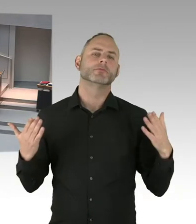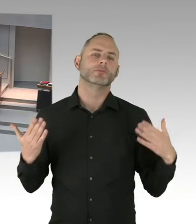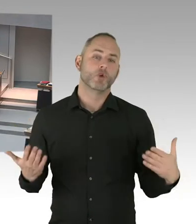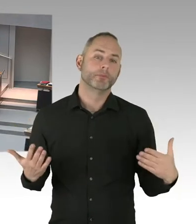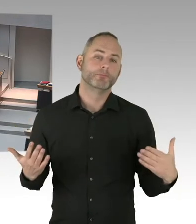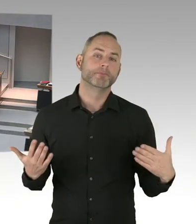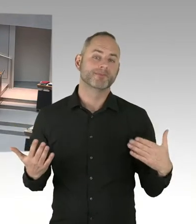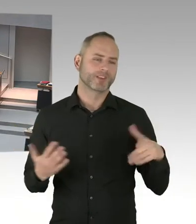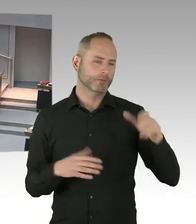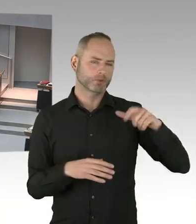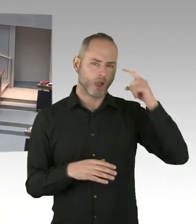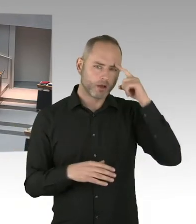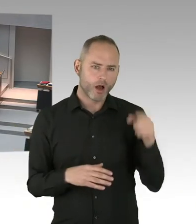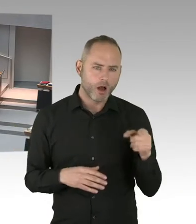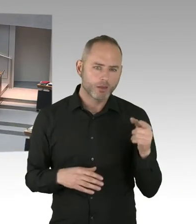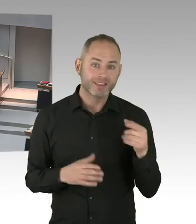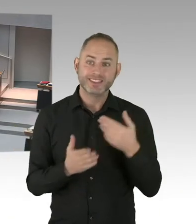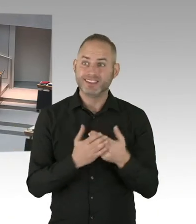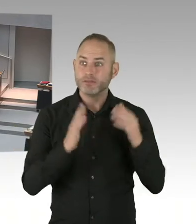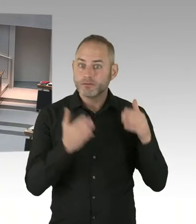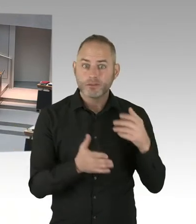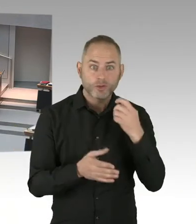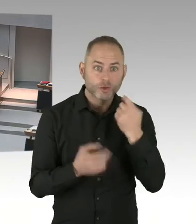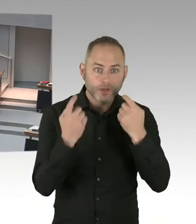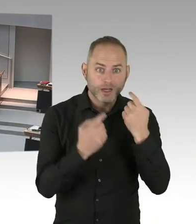mit der Finanzverwaltung 50-.